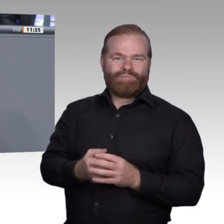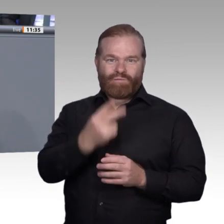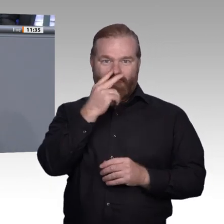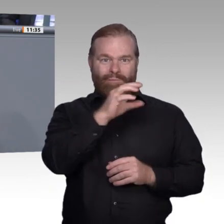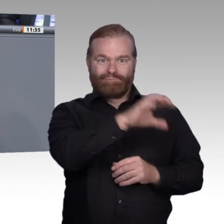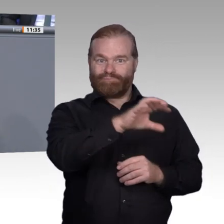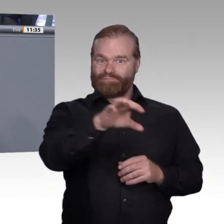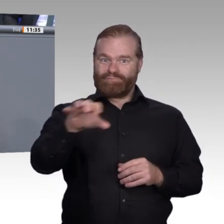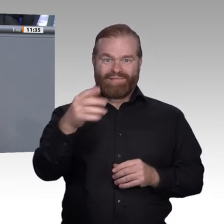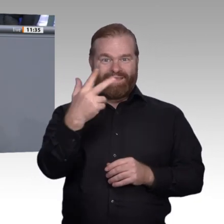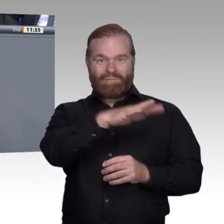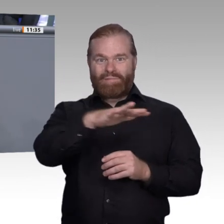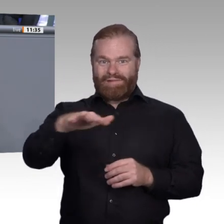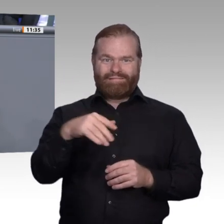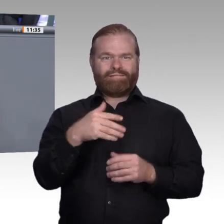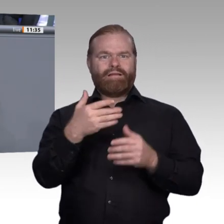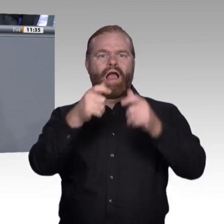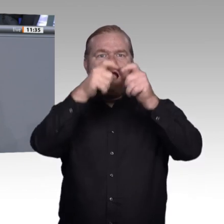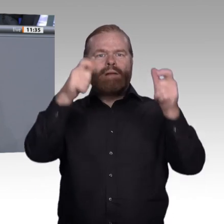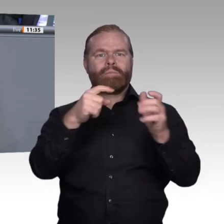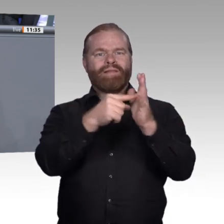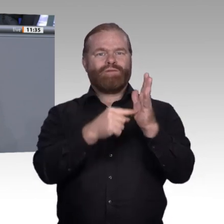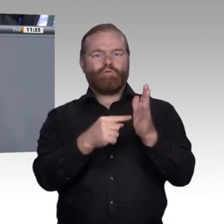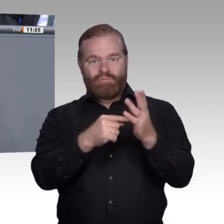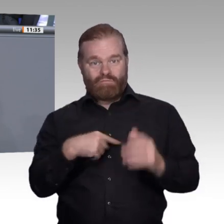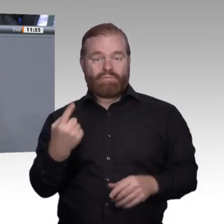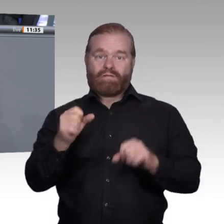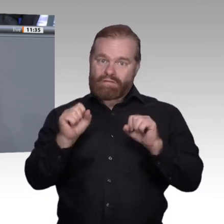digitalen Medien ein größeres Gewicht geben. Denn neben den Auszubildenden müssen